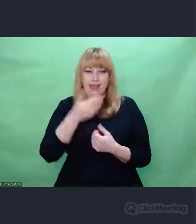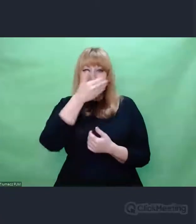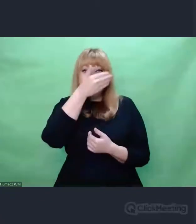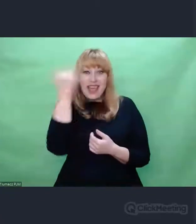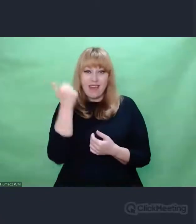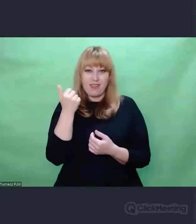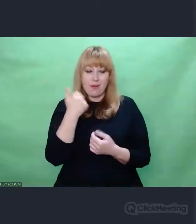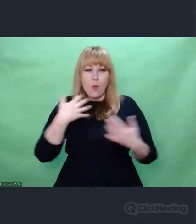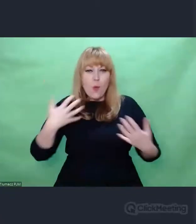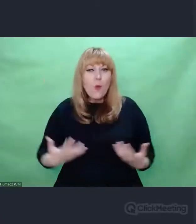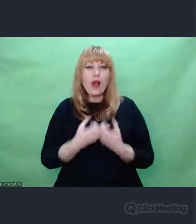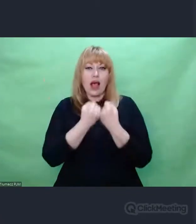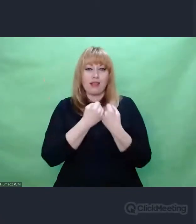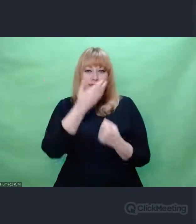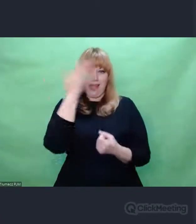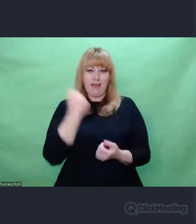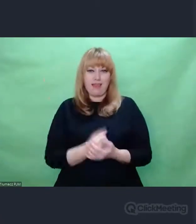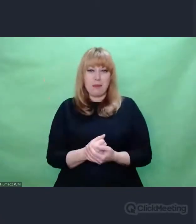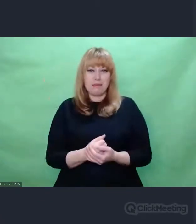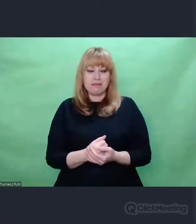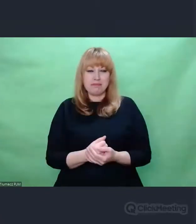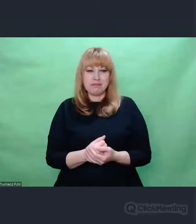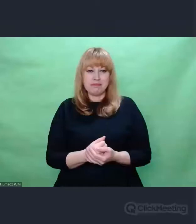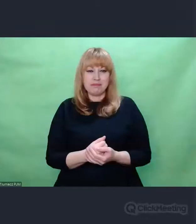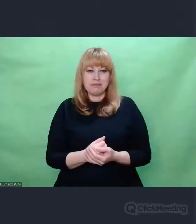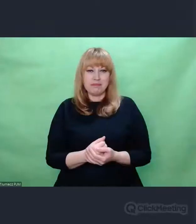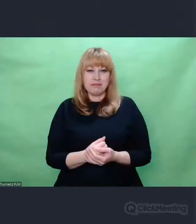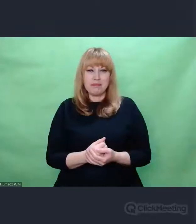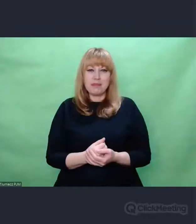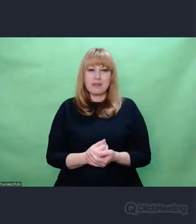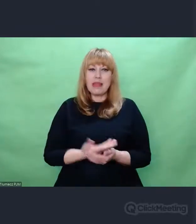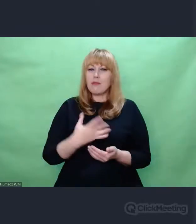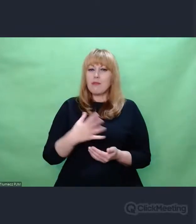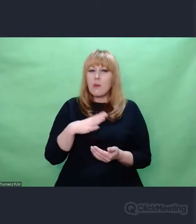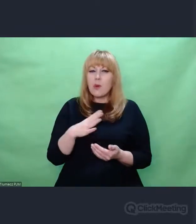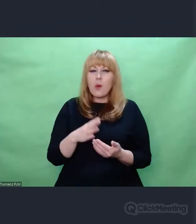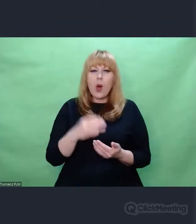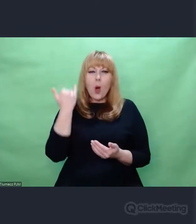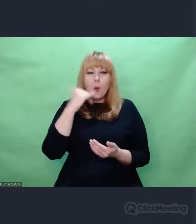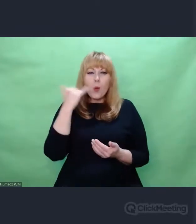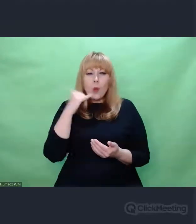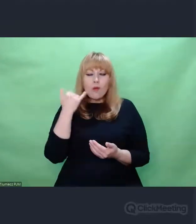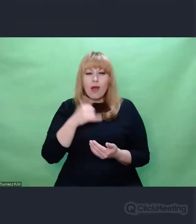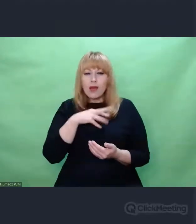Jak to Marian Rejewski pisze, posklejane, pobazgrane kolorowymi ołówkami kartki,